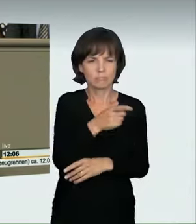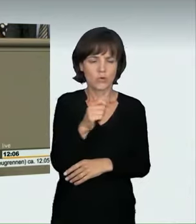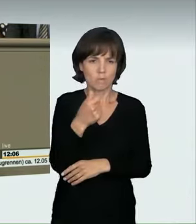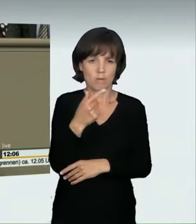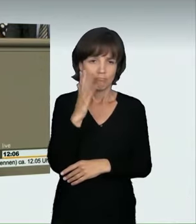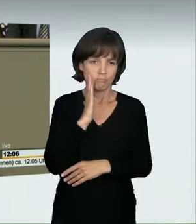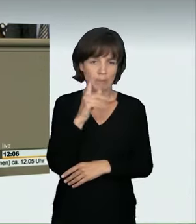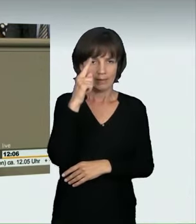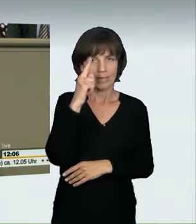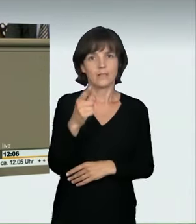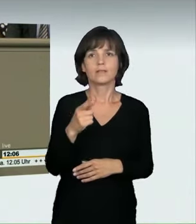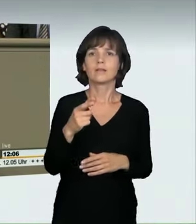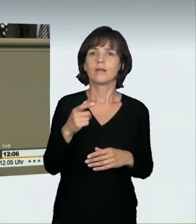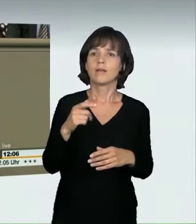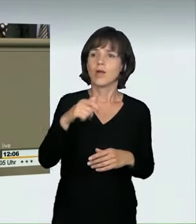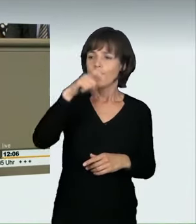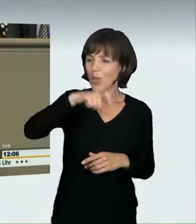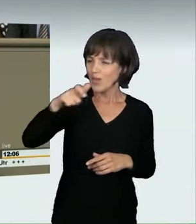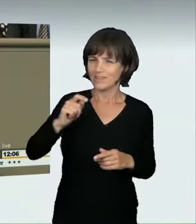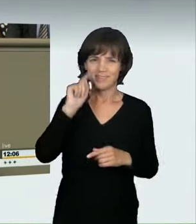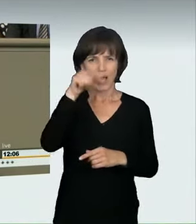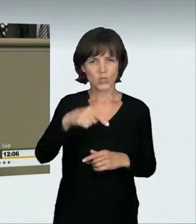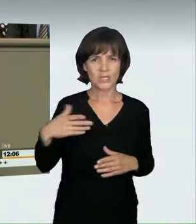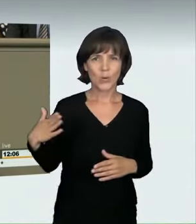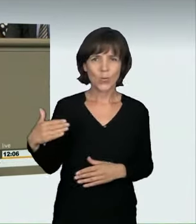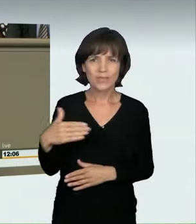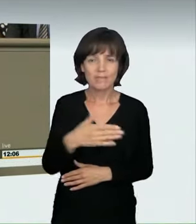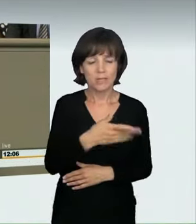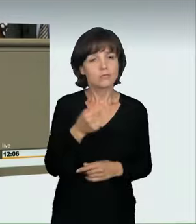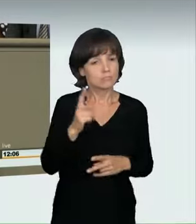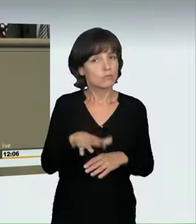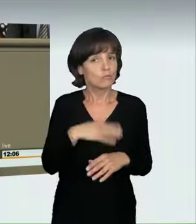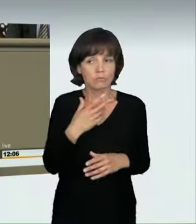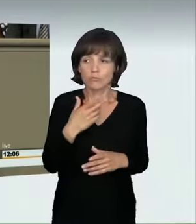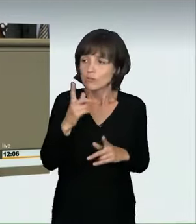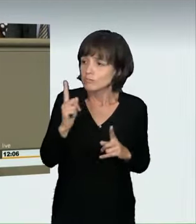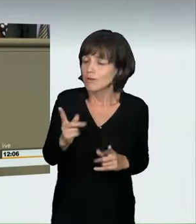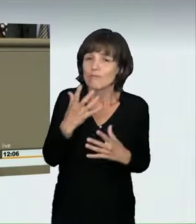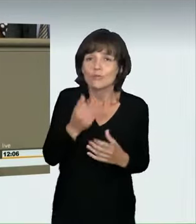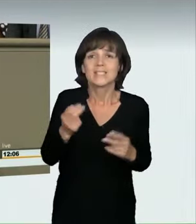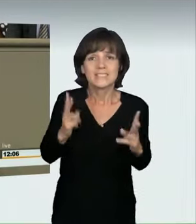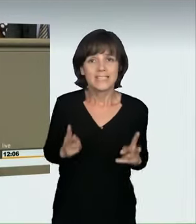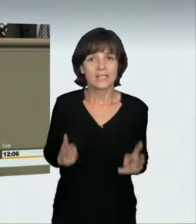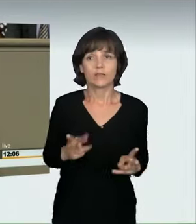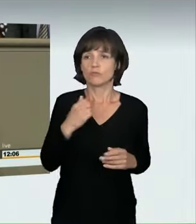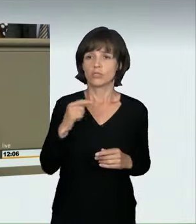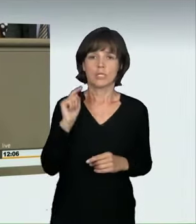das große Sicherheitsbedürfnis unserer Straßenverkehrsteilnehmer, und ringen Sie sich zu einer Zustimmung durch! Ich bedanke mich auch